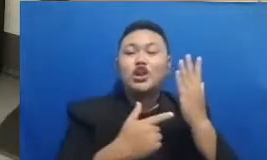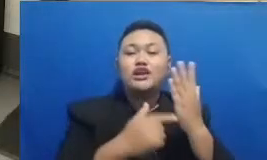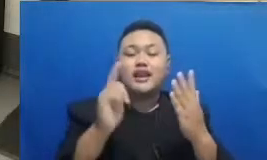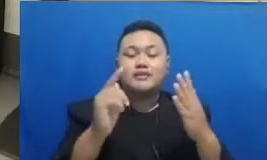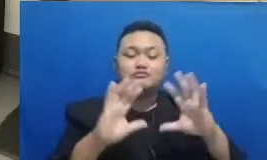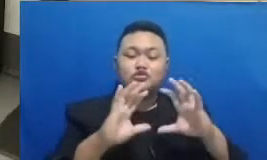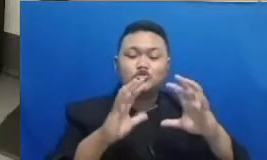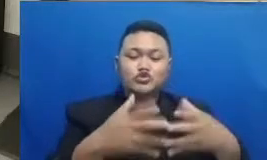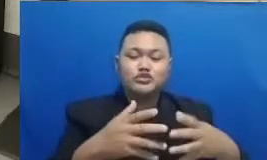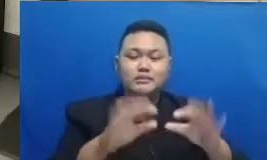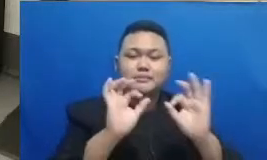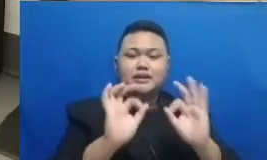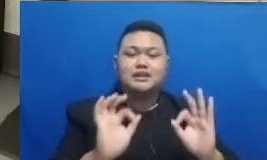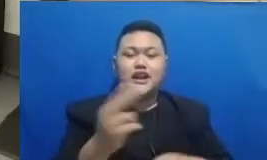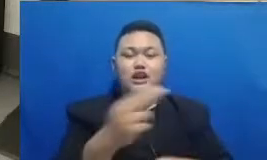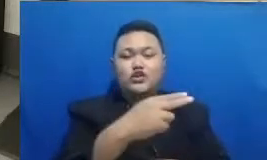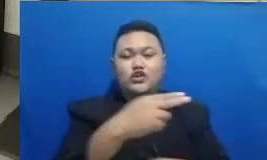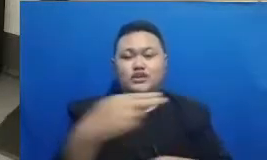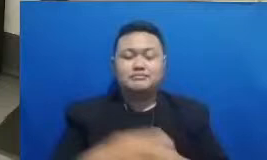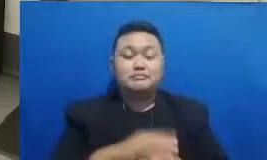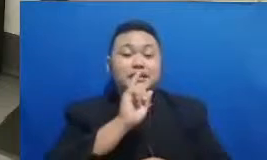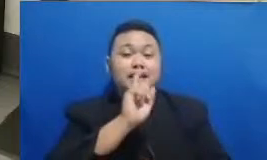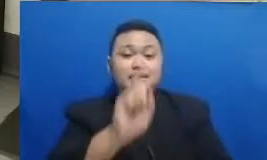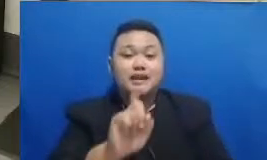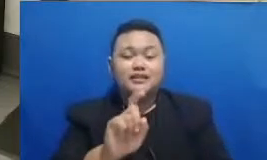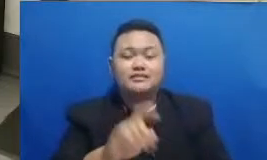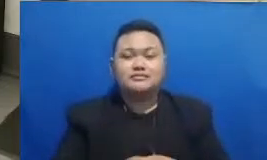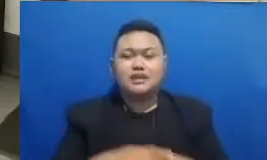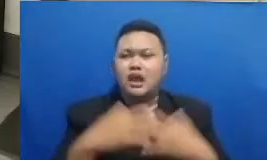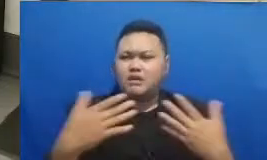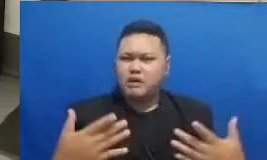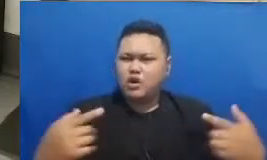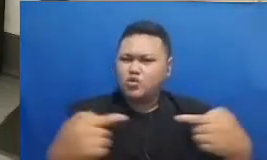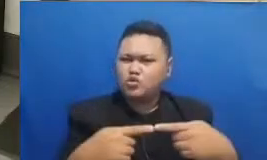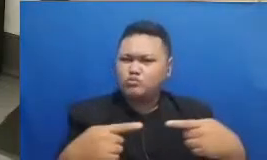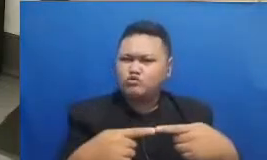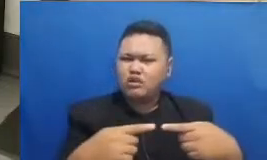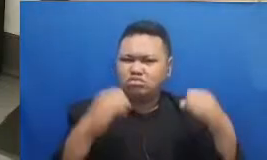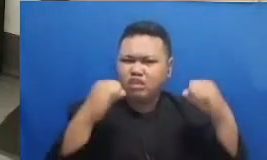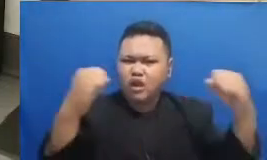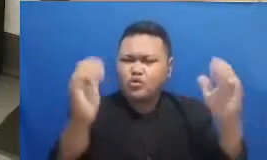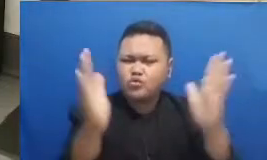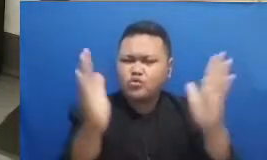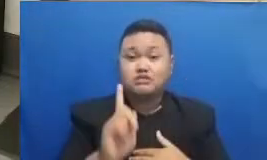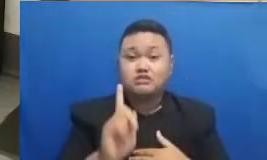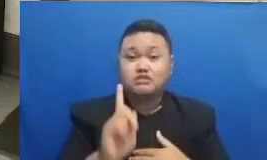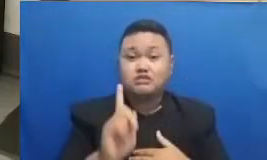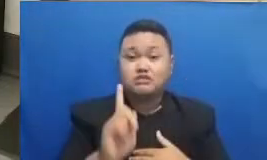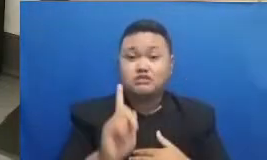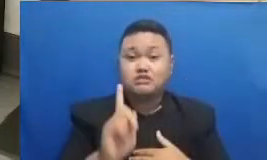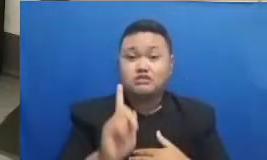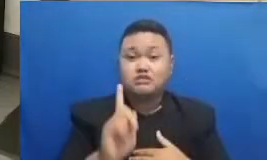adalah Apa hubungannya antara tangguh dan teknologi juga dengan ancangan yang sangat